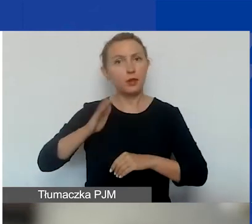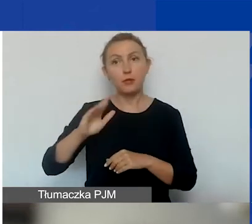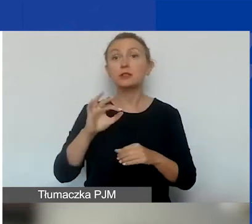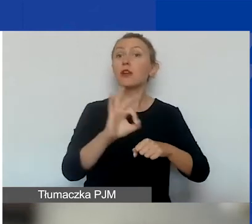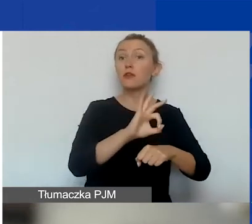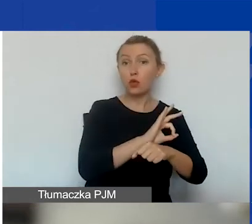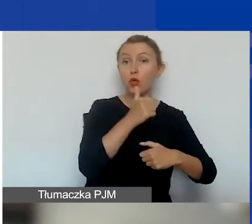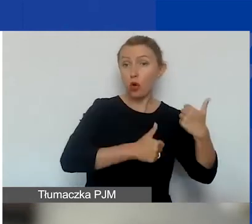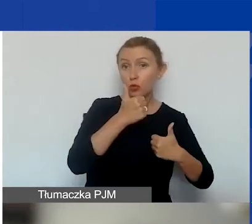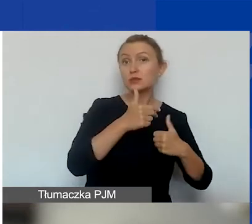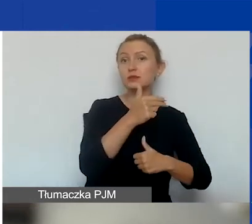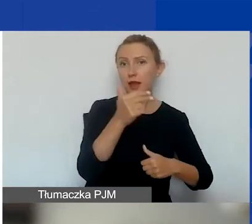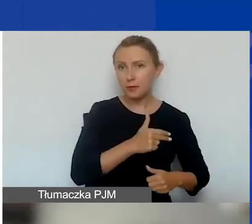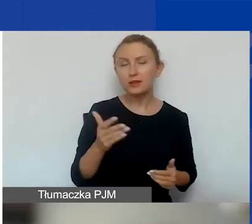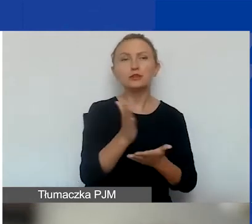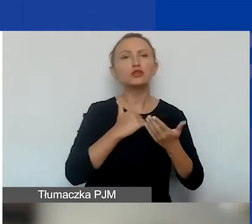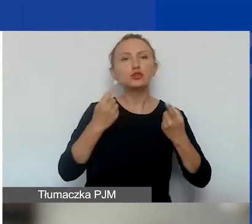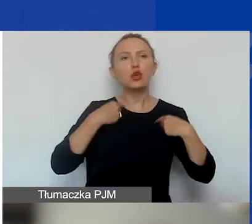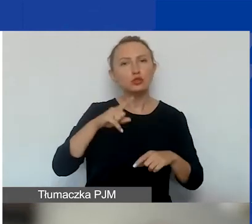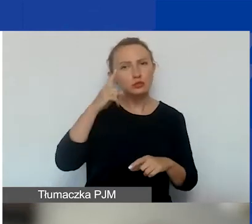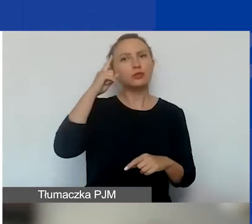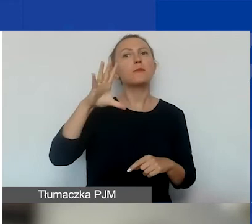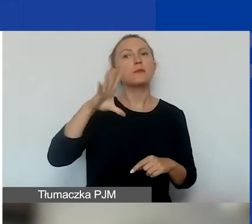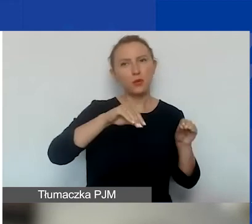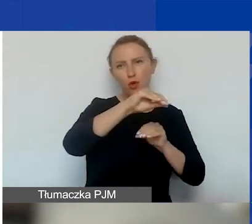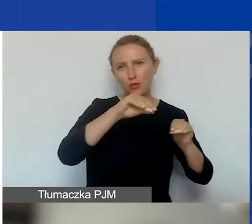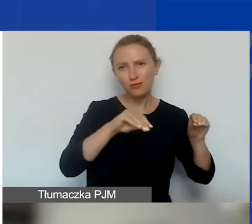jak część z państwa przypomina sobie, one były.